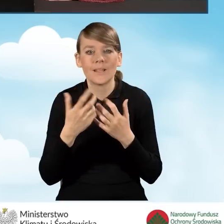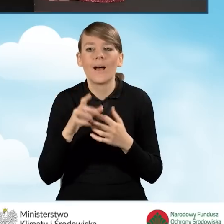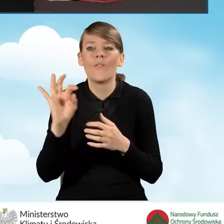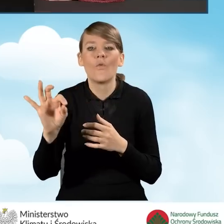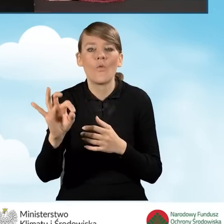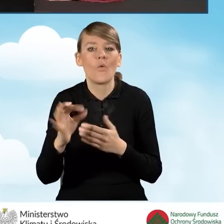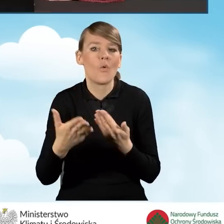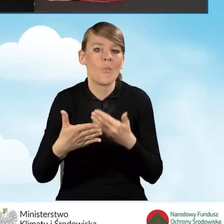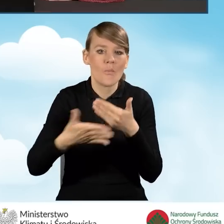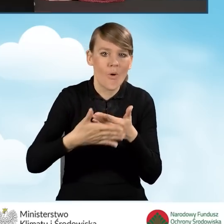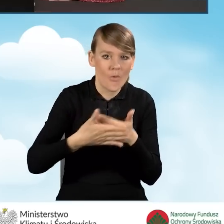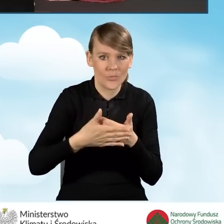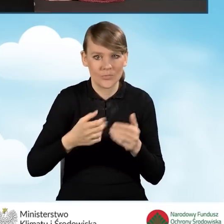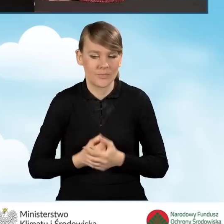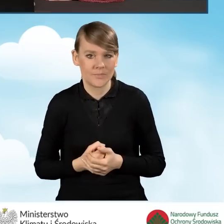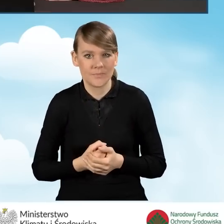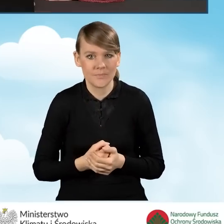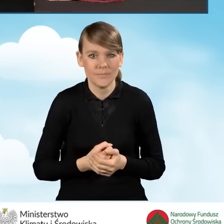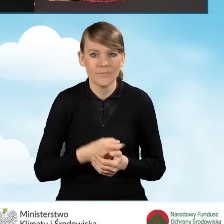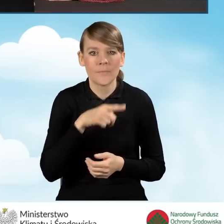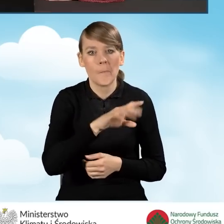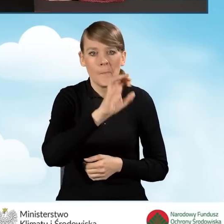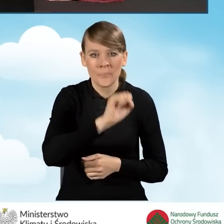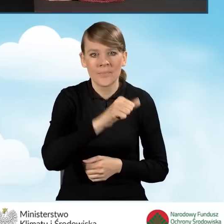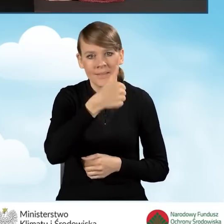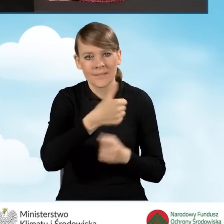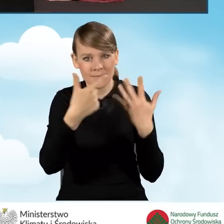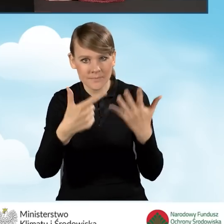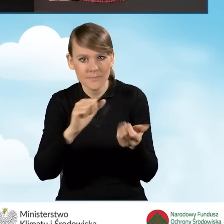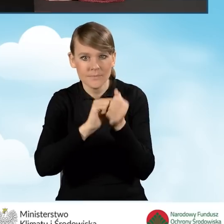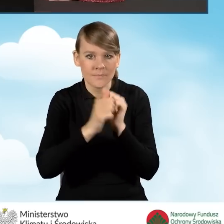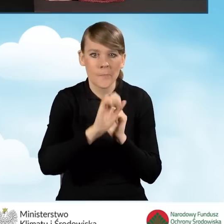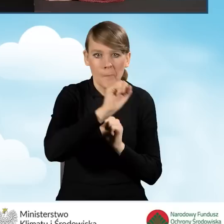W tej sytuacji należy zaznaczyć pole A1.7 bądź A1.8 zgodnie z prawdą,